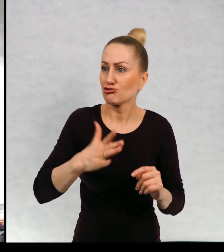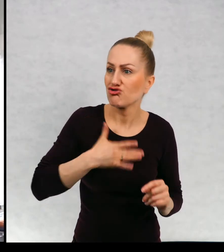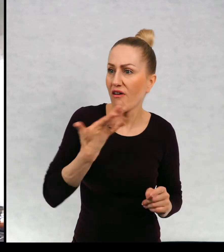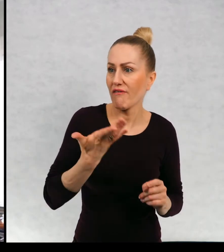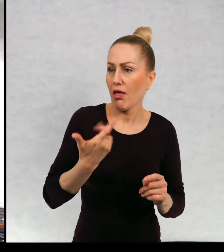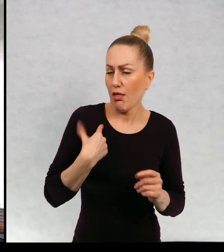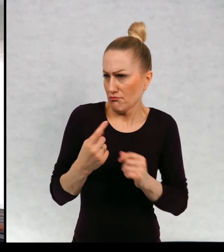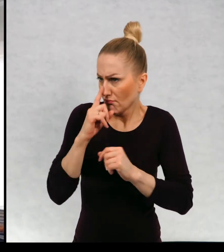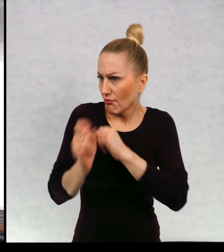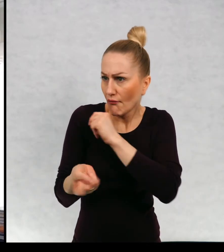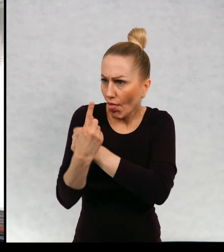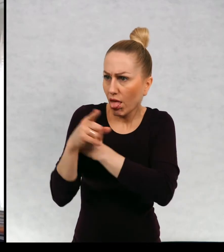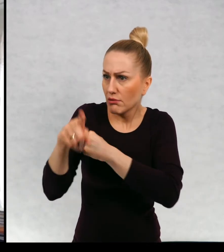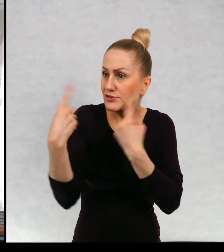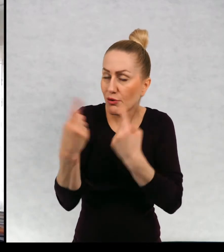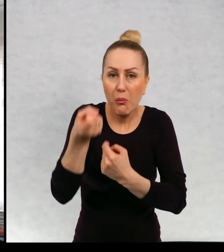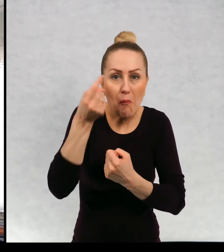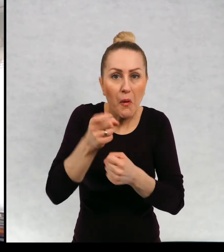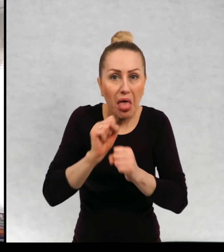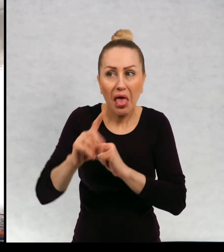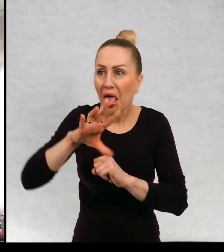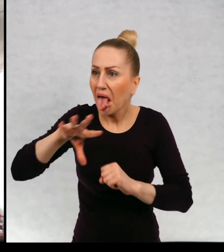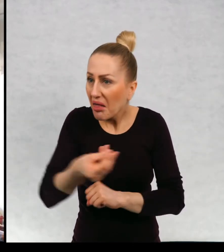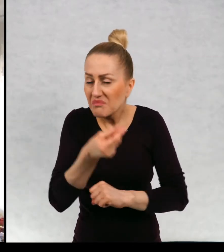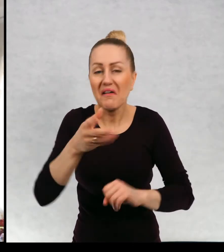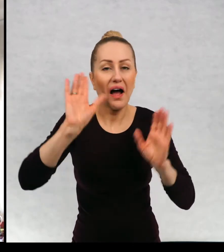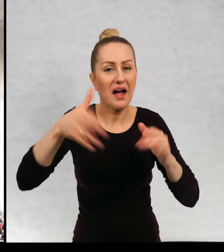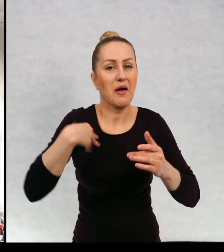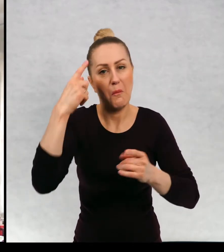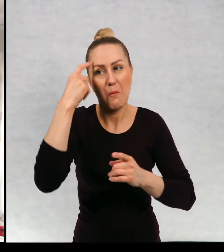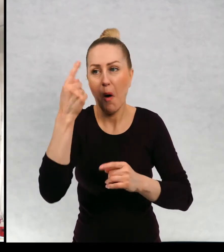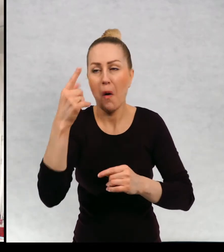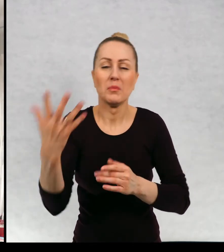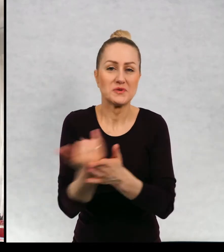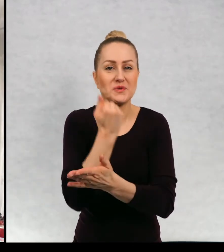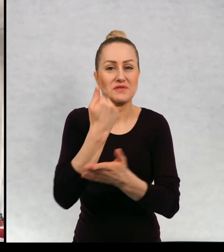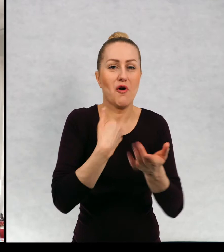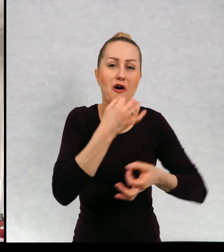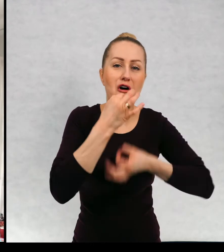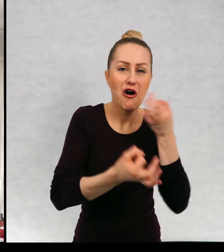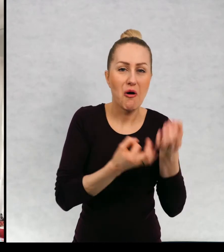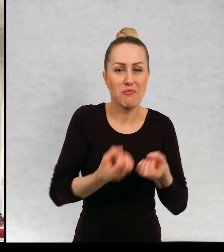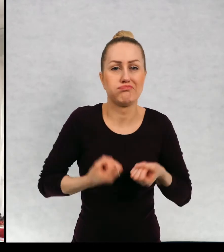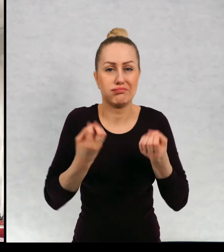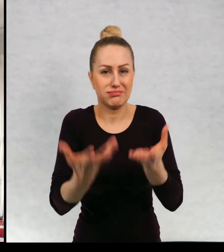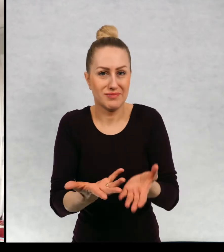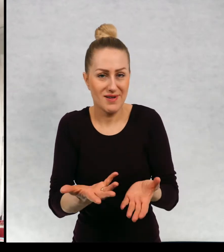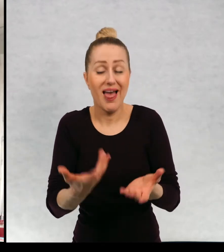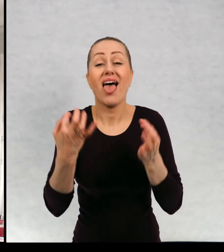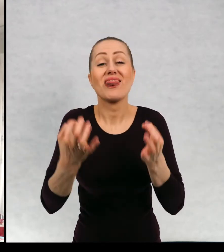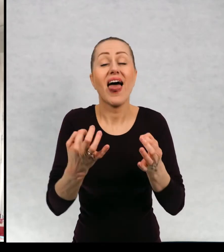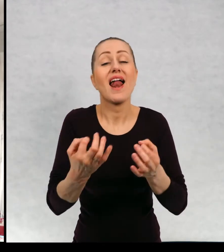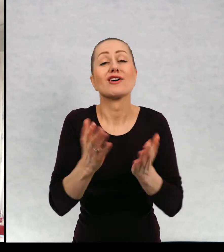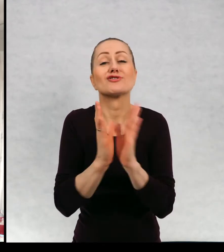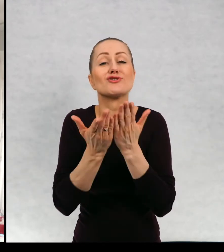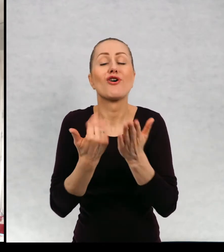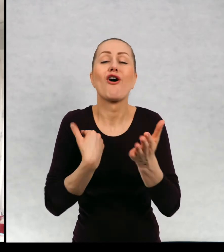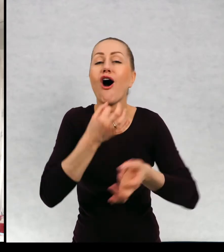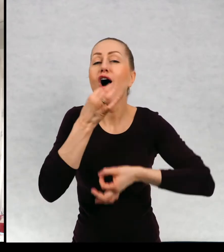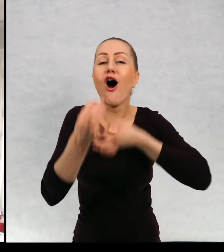Ze zdziwienia, że jakaś sytuacja ma miejsce. Chciałabym teraz napisać książkę o takim